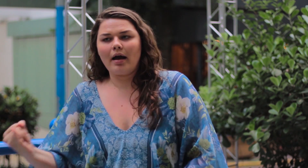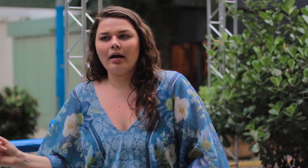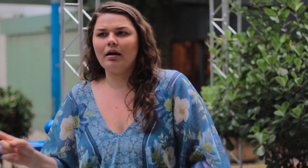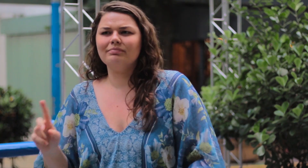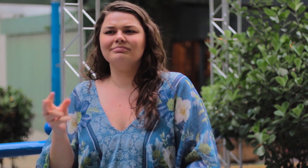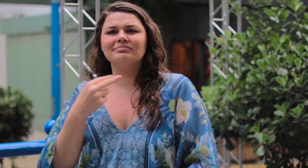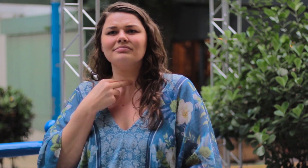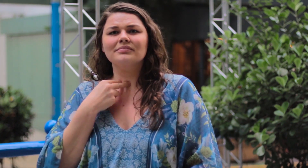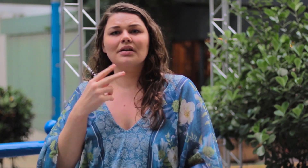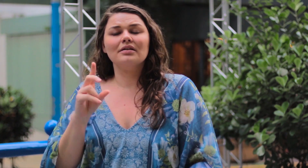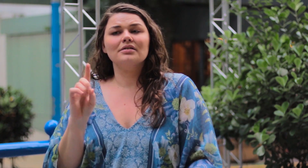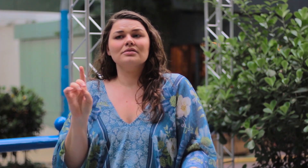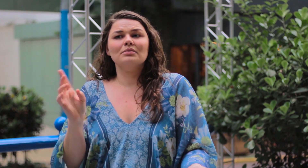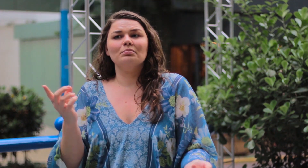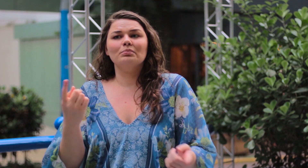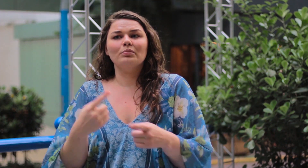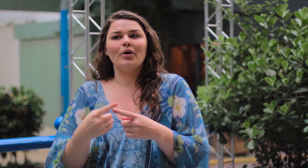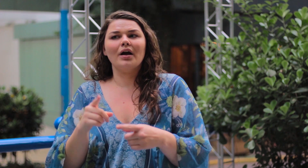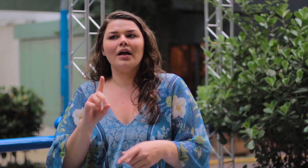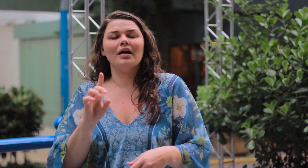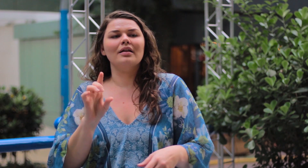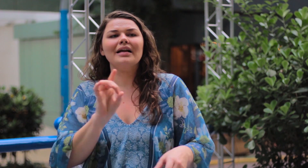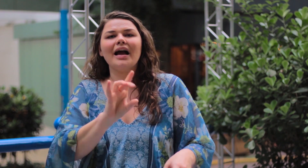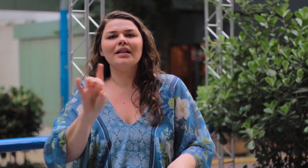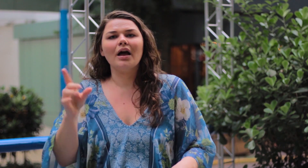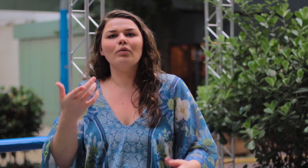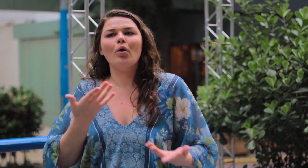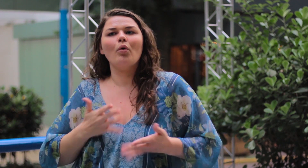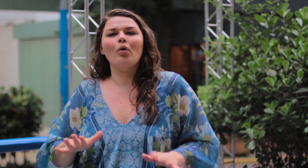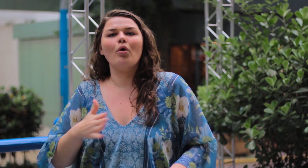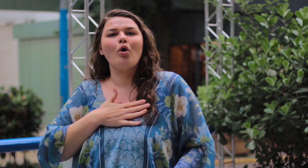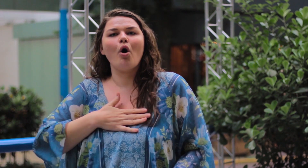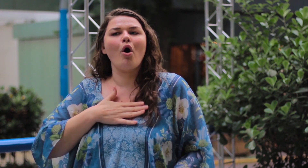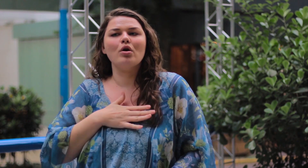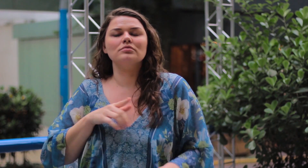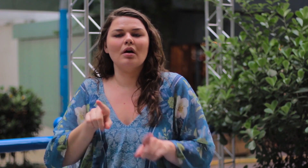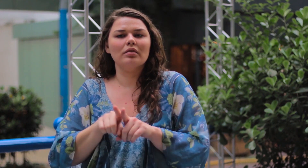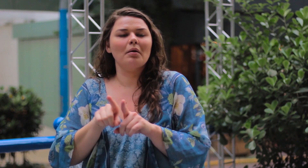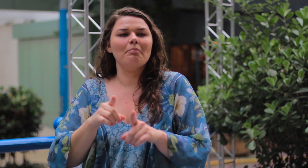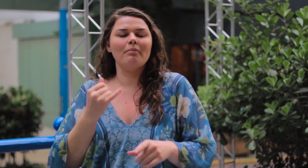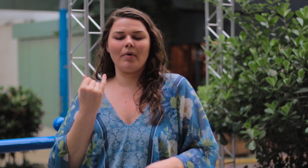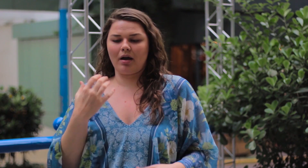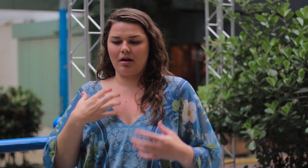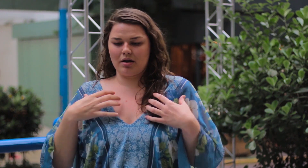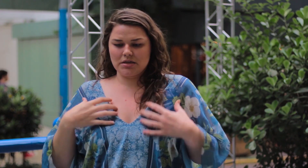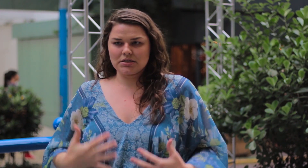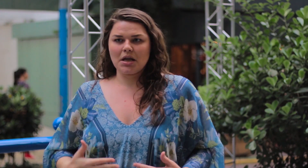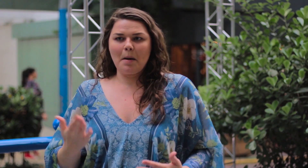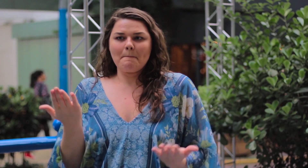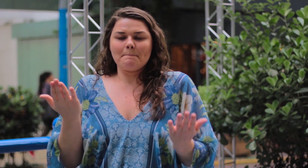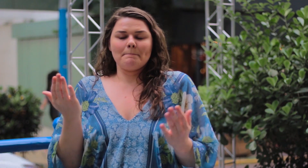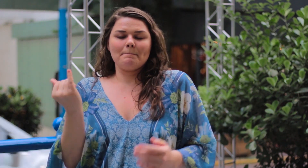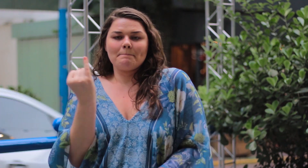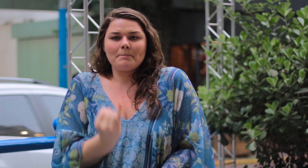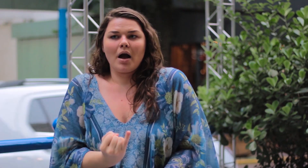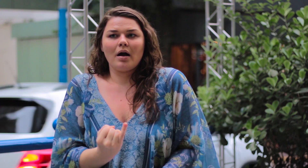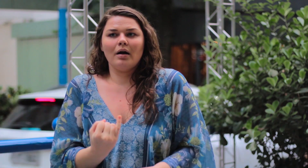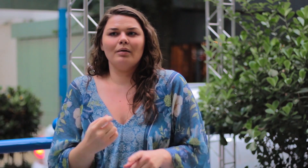Isso não faz sentido! Porque cada pessoa tem um gosto diferente, alguns não gostam da magreza.